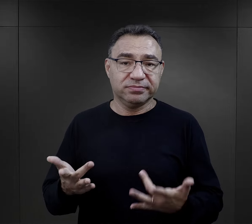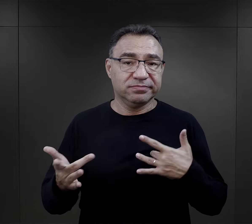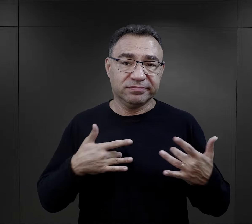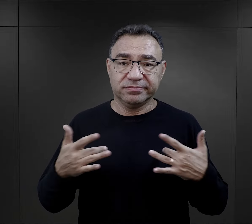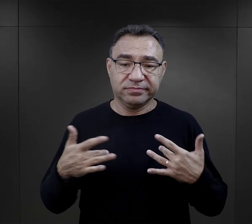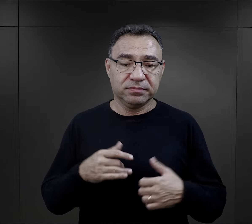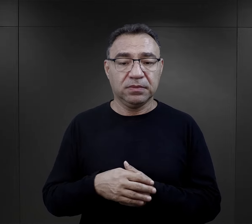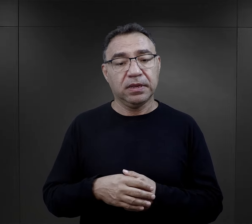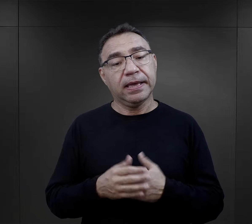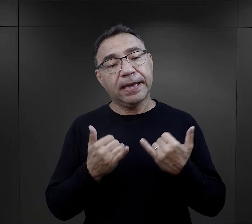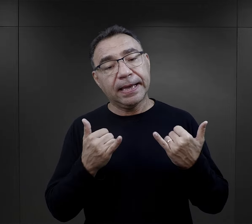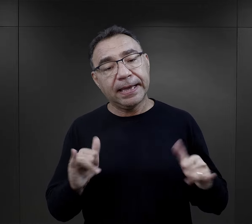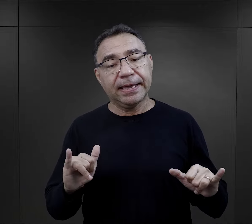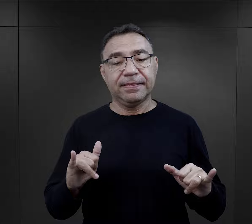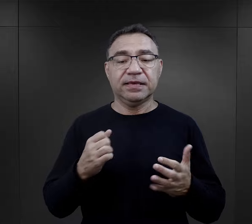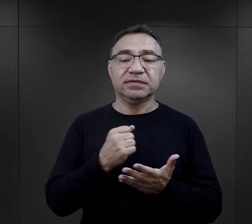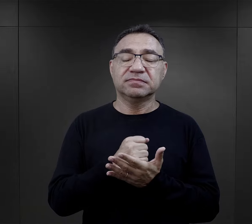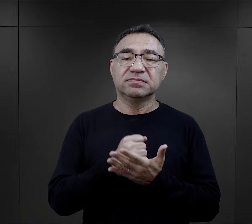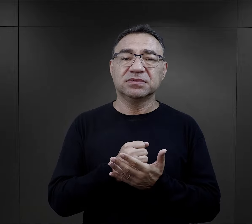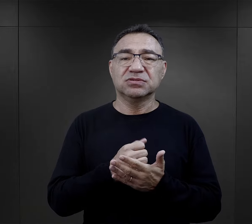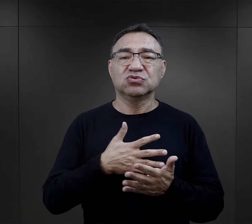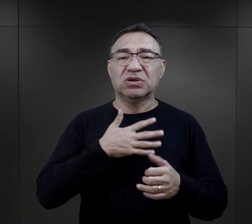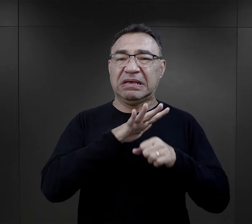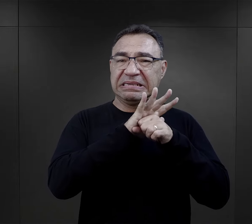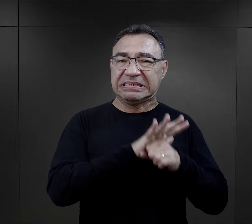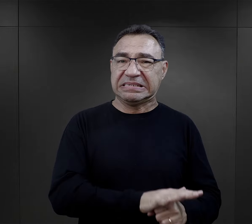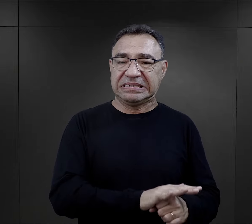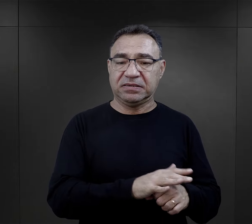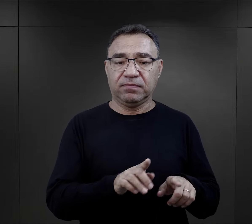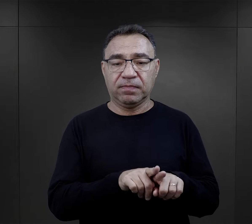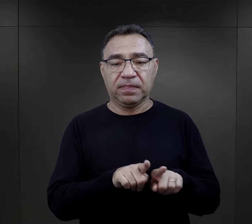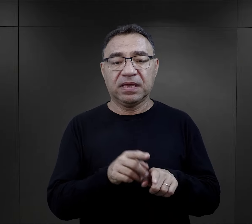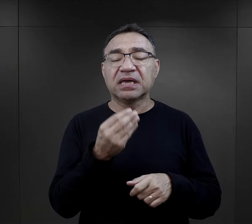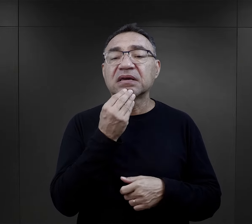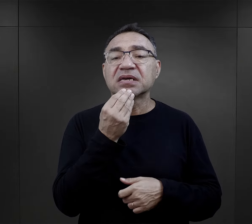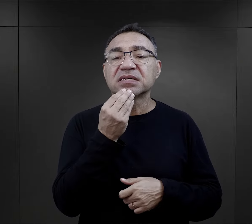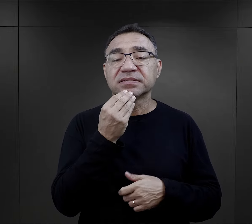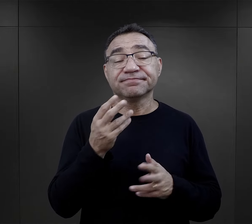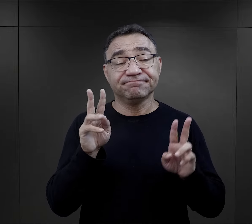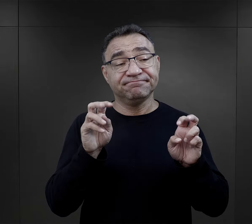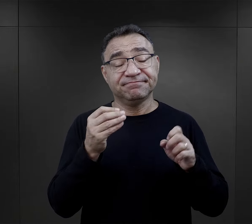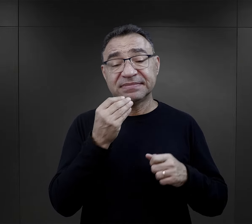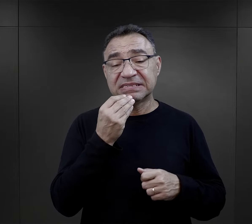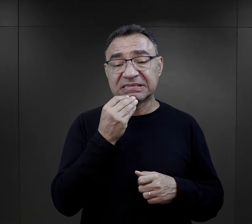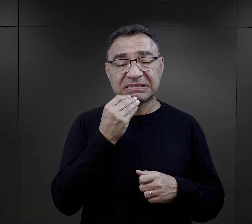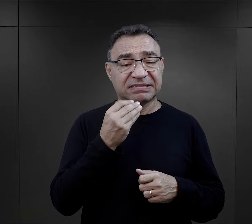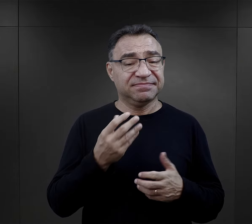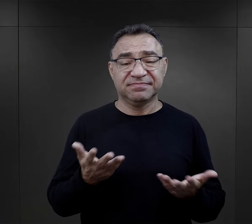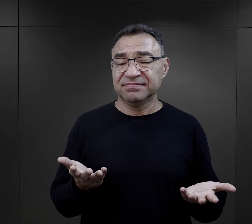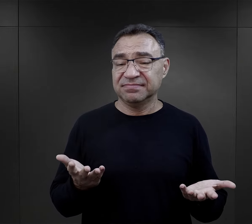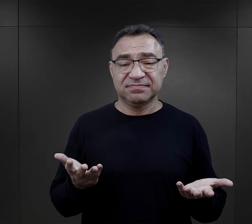Innym takim elementem, który również upokarzał, było jedzenie – trudno to nazwać wyżywieniem,